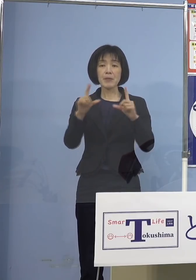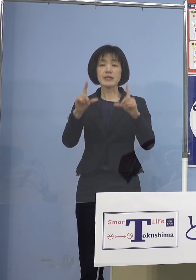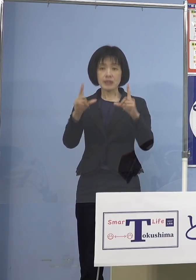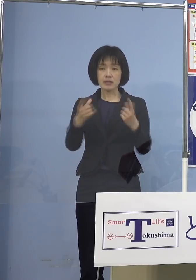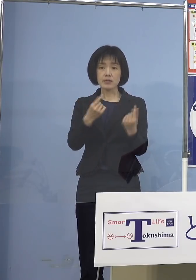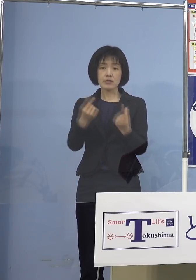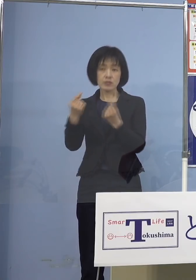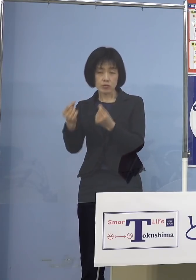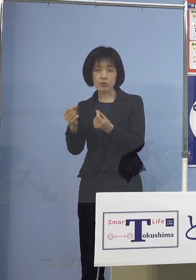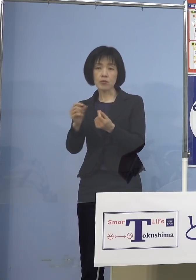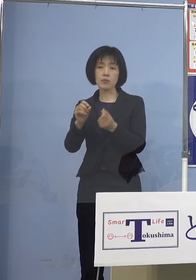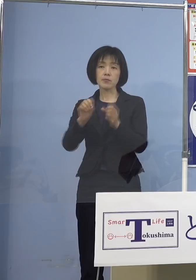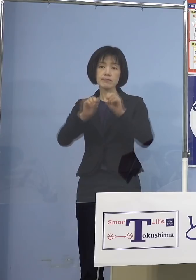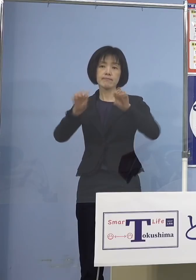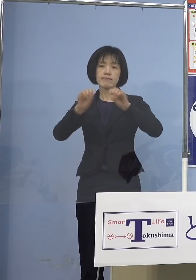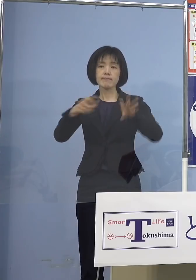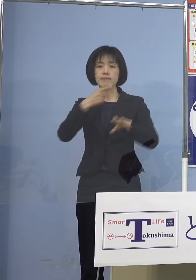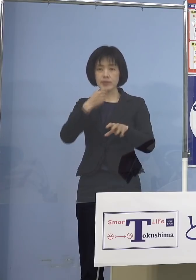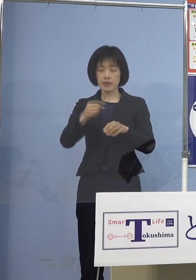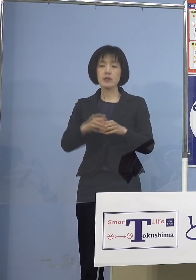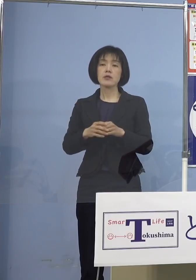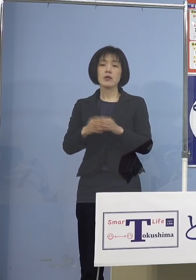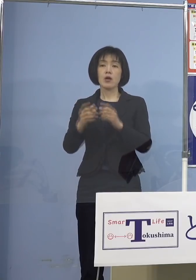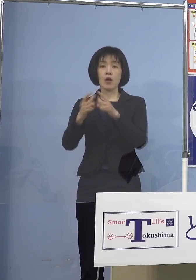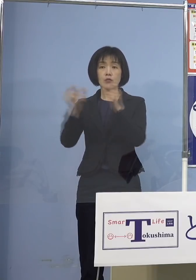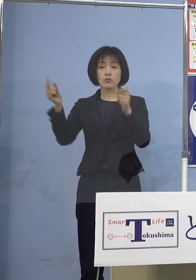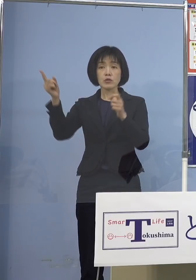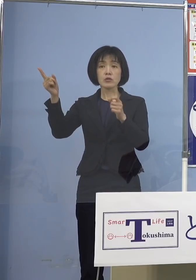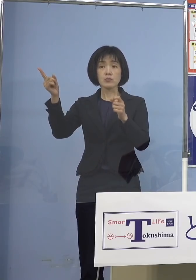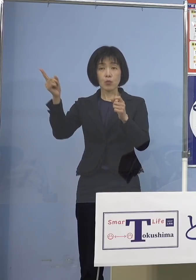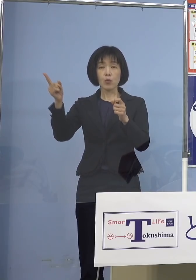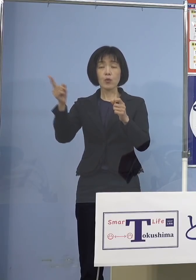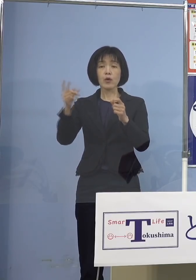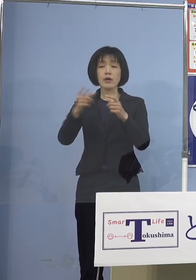国の方にも先般、全国知事会をやって そういったメッセージを